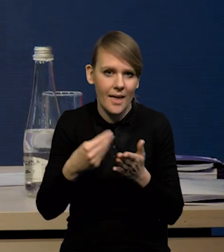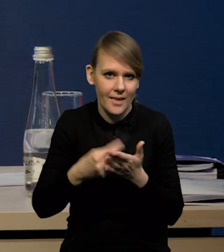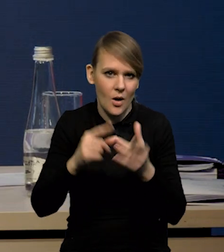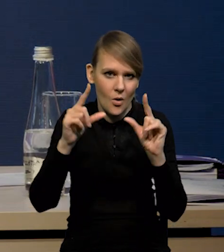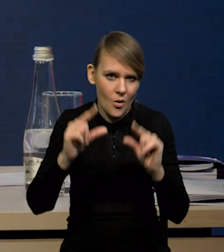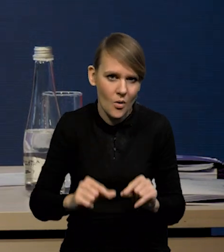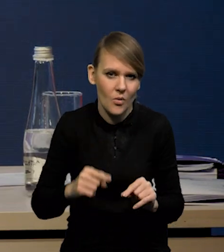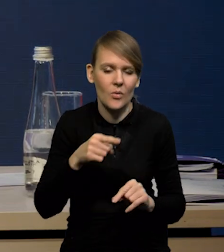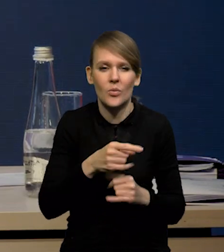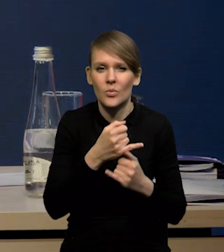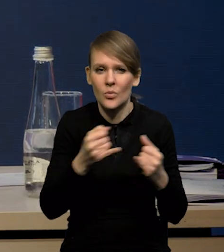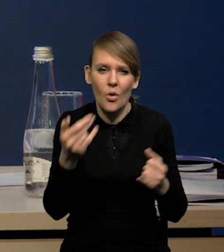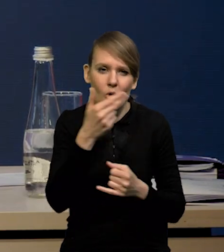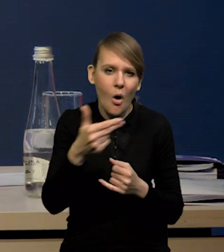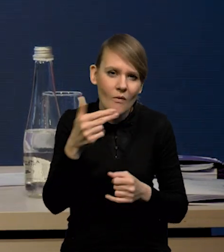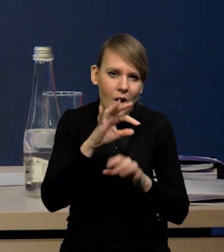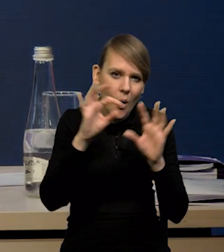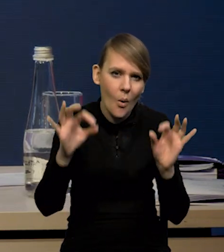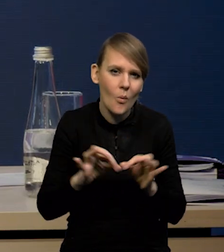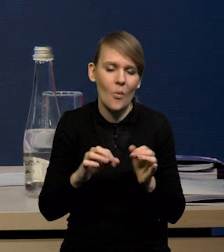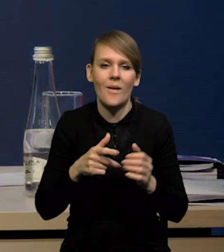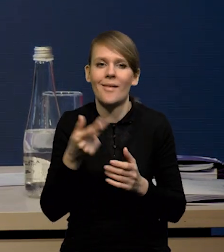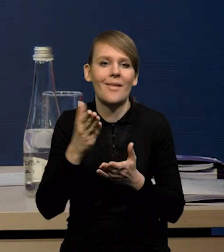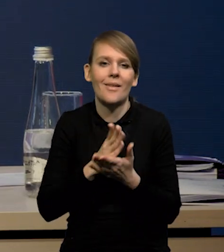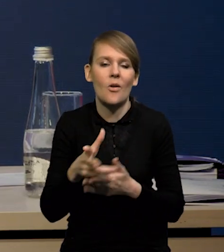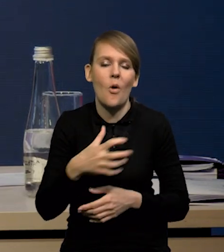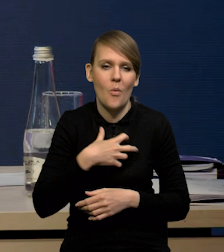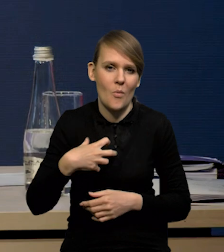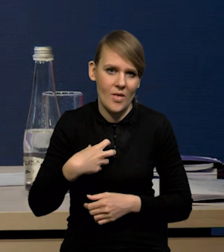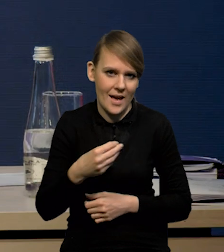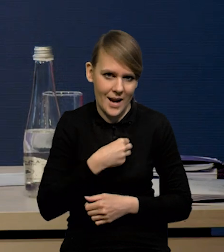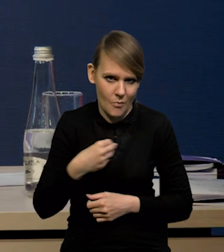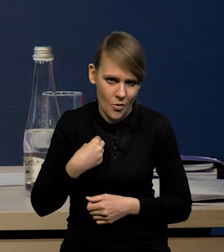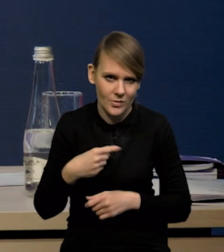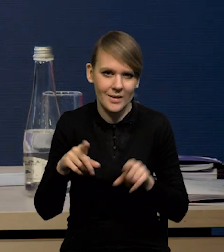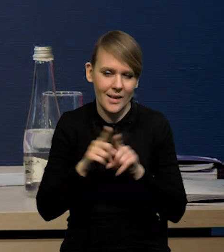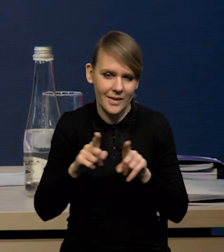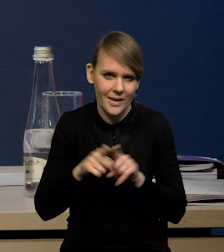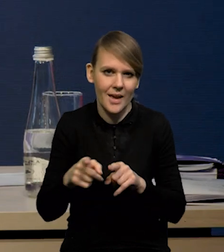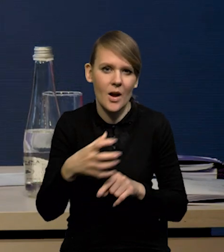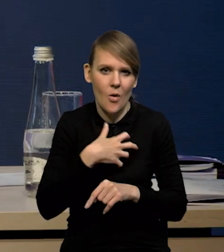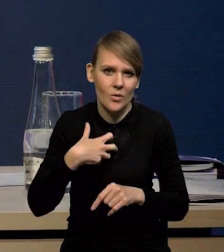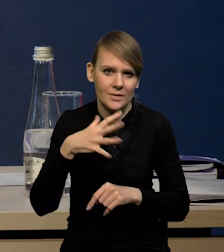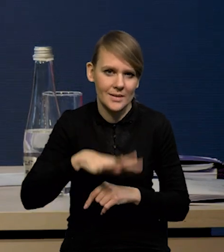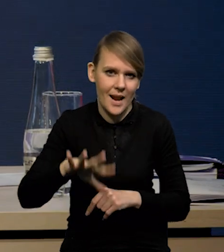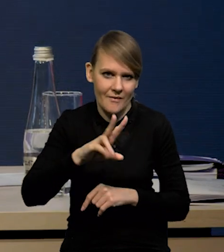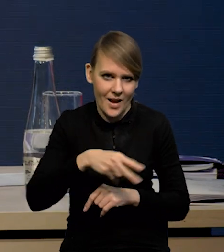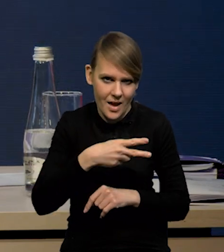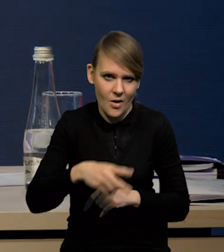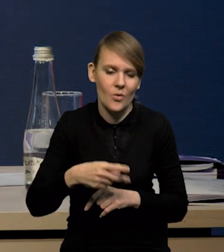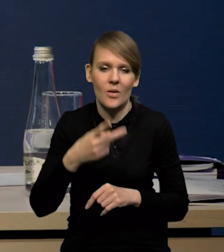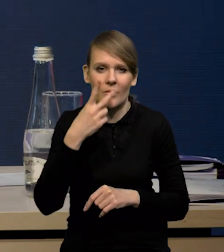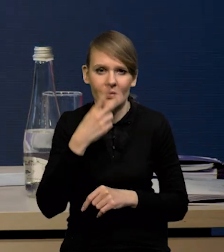i to dotyczy dóbr zaopatrzeniowych towarów ogółem. Nie dotyczy to tylko gospodarki Polski, ale dotyczy to również gospodarki strefy euro. Także widać,